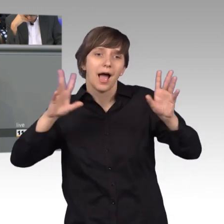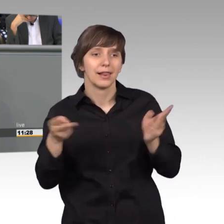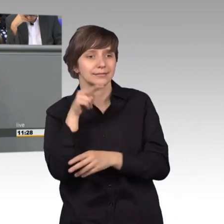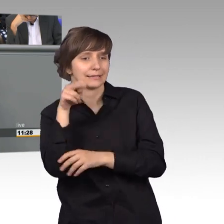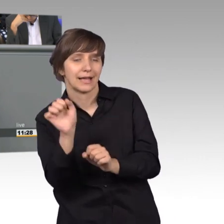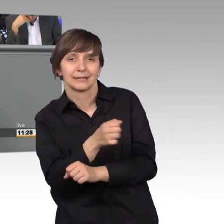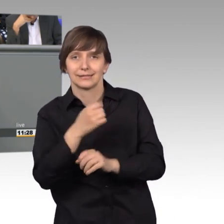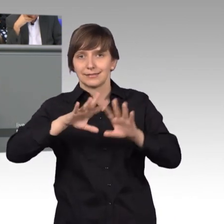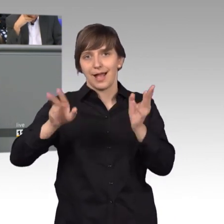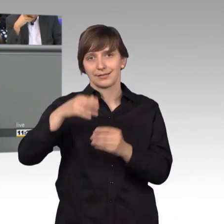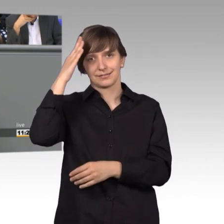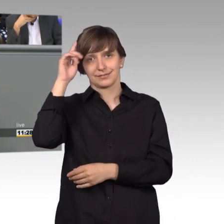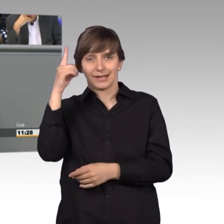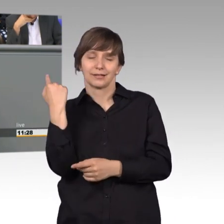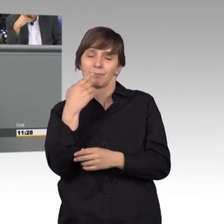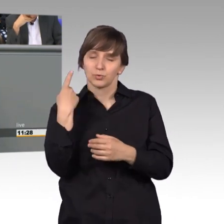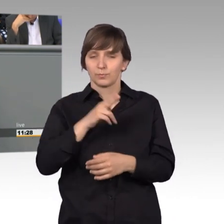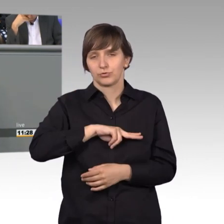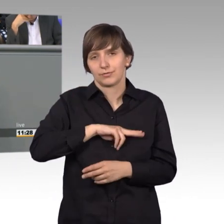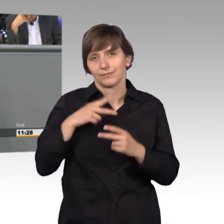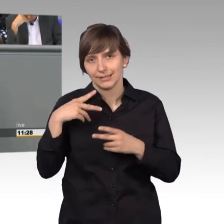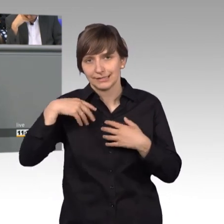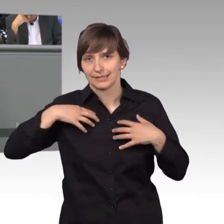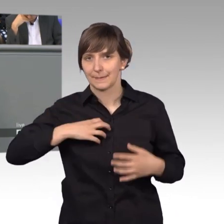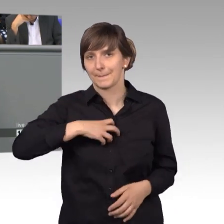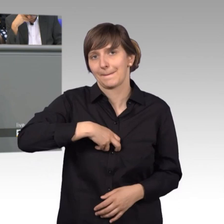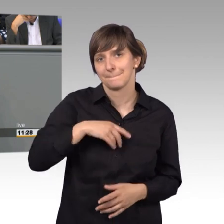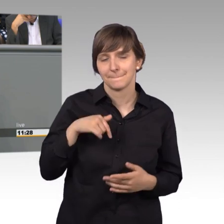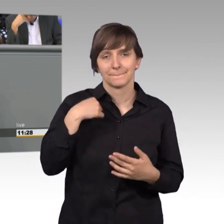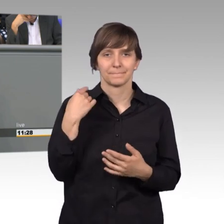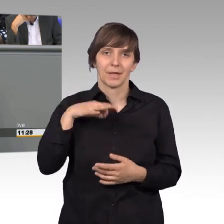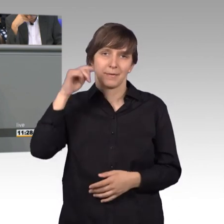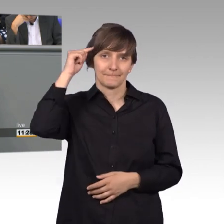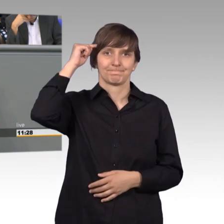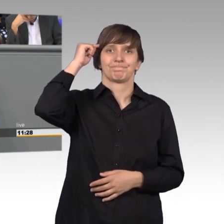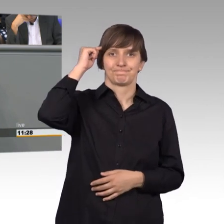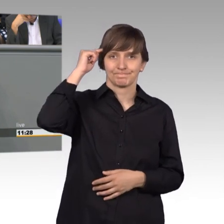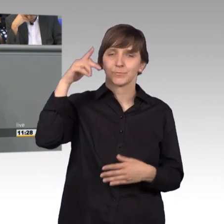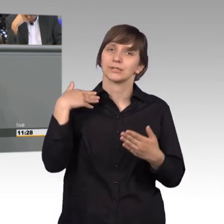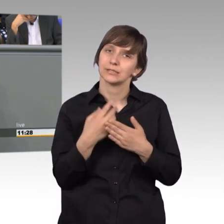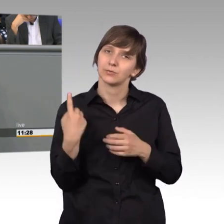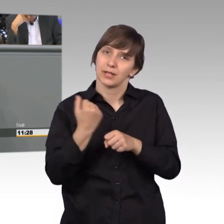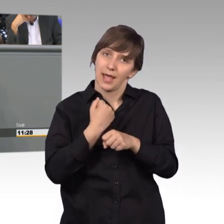so viel Demut gehört glaube ich dazu, diese Gedanken sollten wir ab und an aufnehmen und mit in unsere Arbeit einbringen.